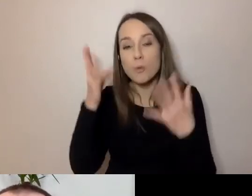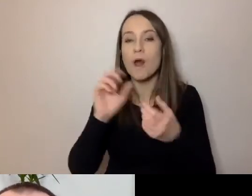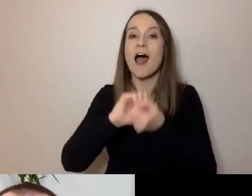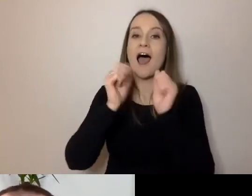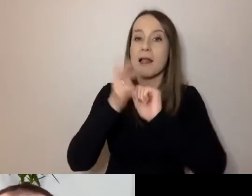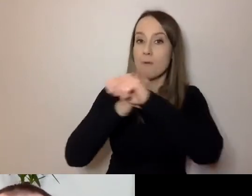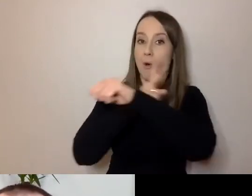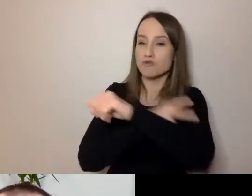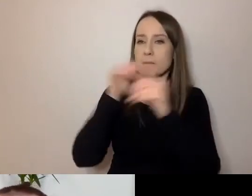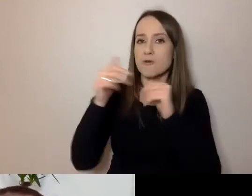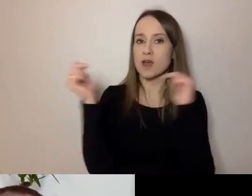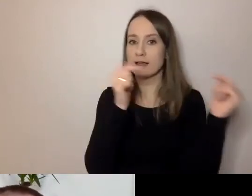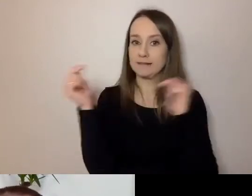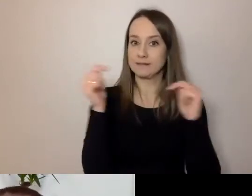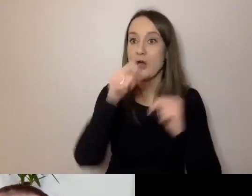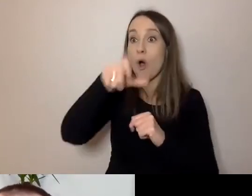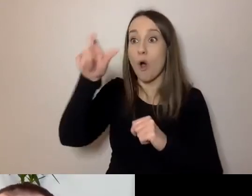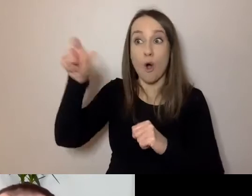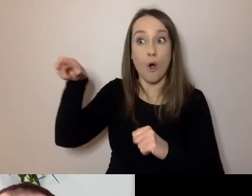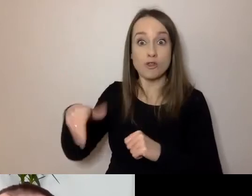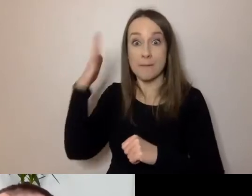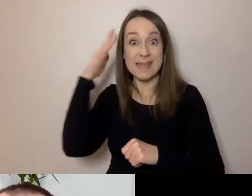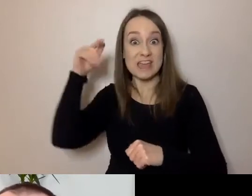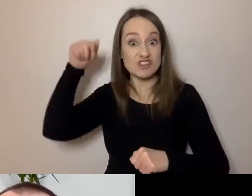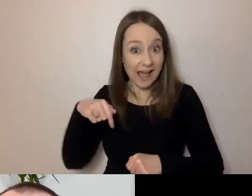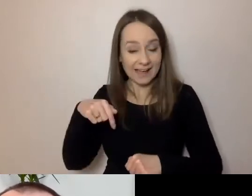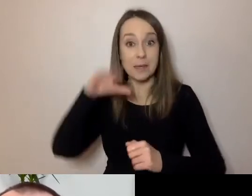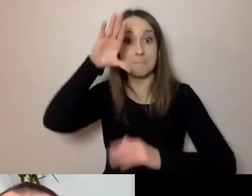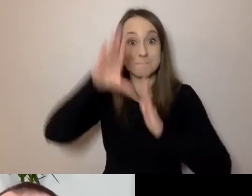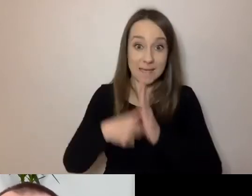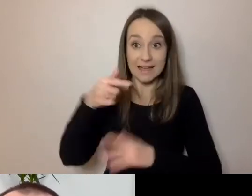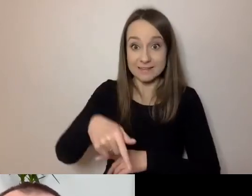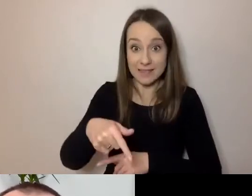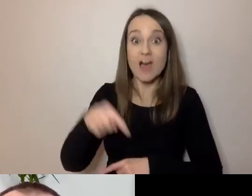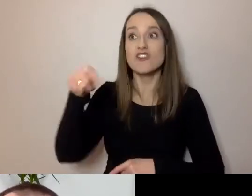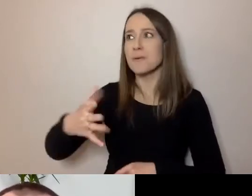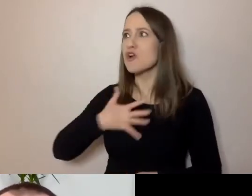mogły rozmawiać z mieszkańcami tak, aby mieszkańcy czuli się zadowoleni.